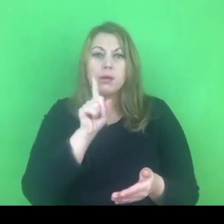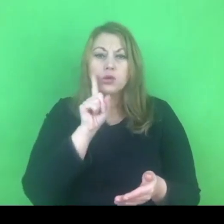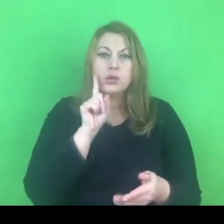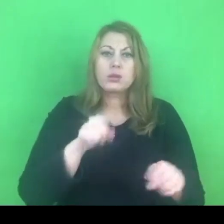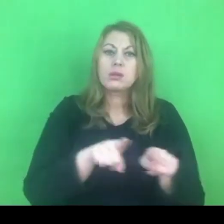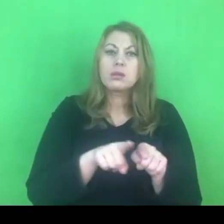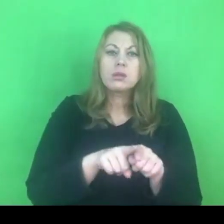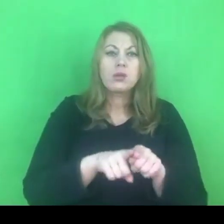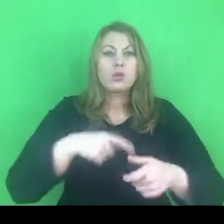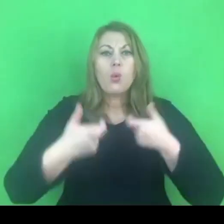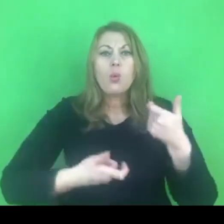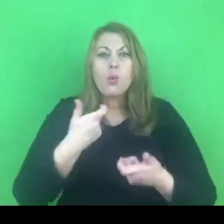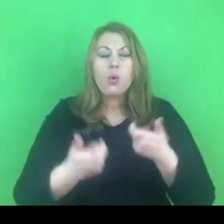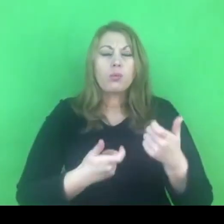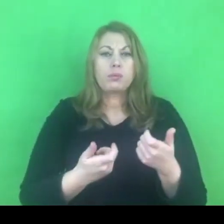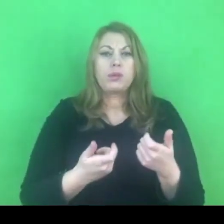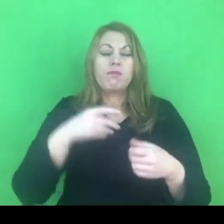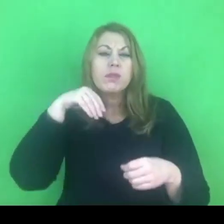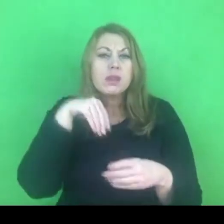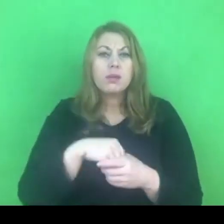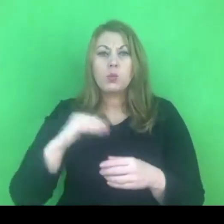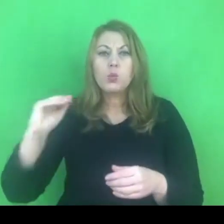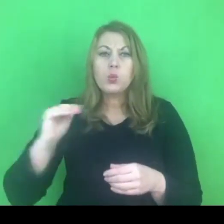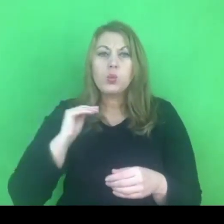na różnych płaszczyznach, w różnych obszarach naszego życia.